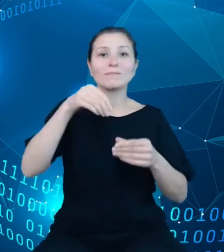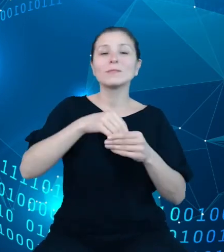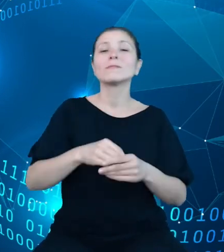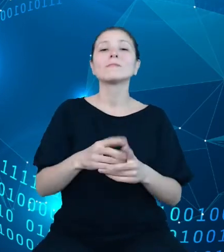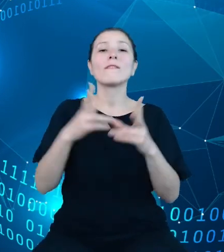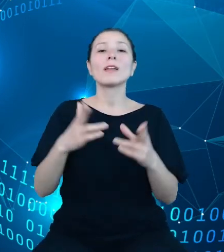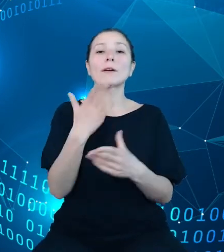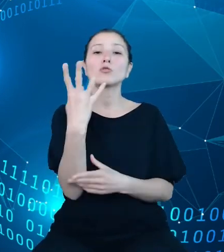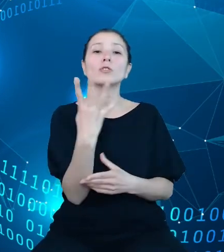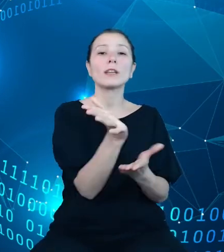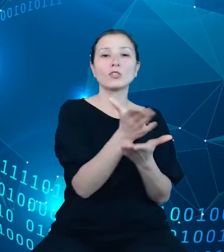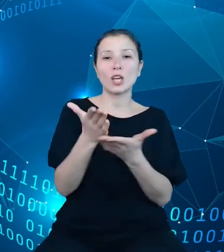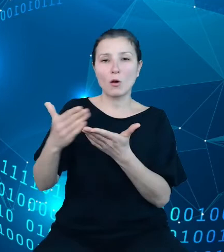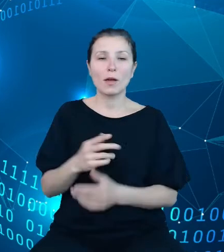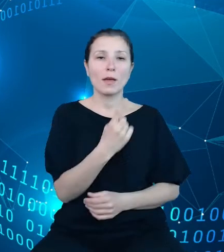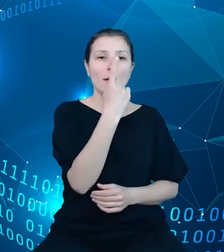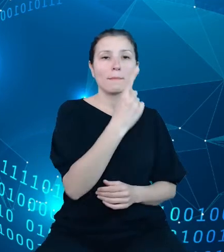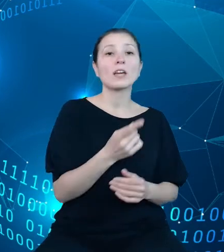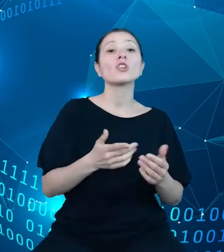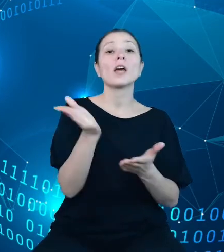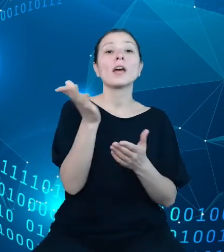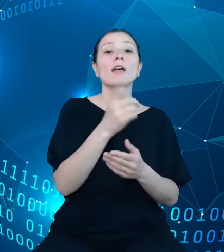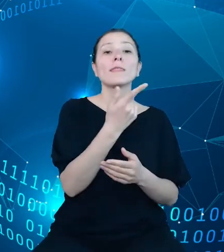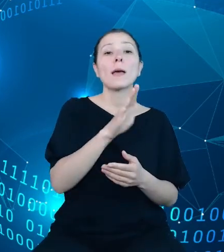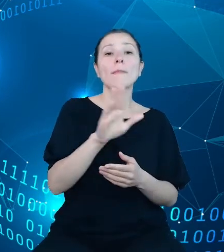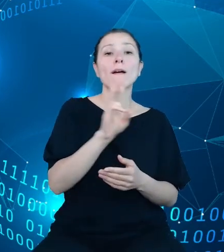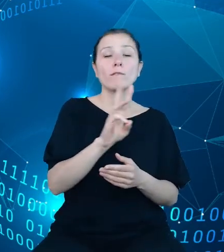Pierwsza z nich - dziedziny DBW pozwoli na pobranie listy wszystkich obszarów